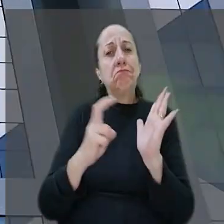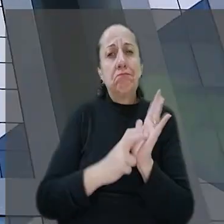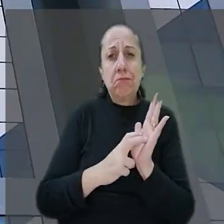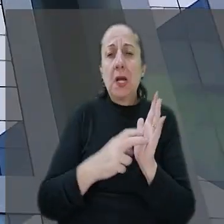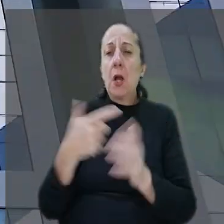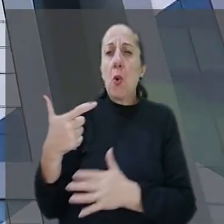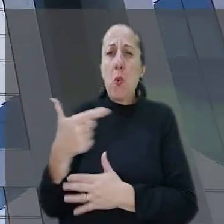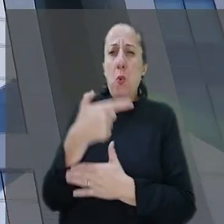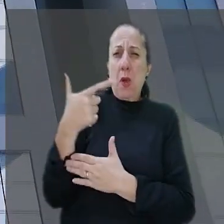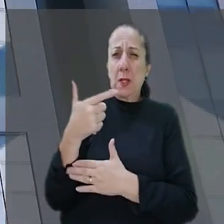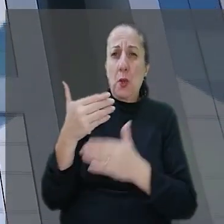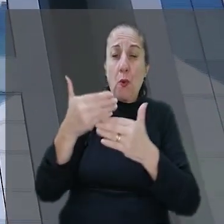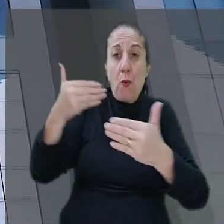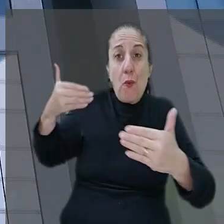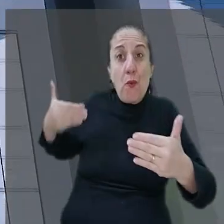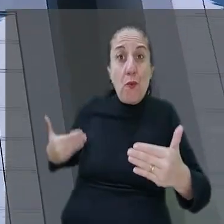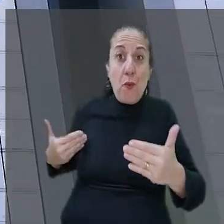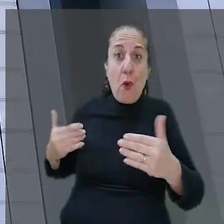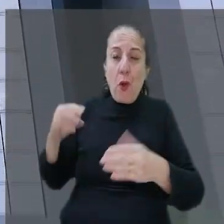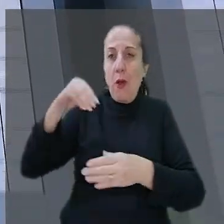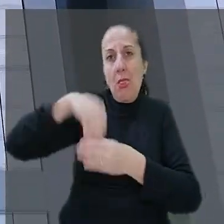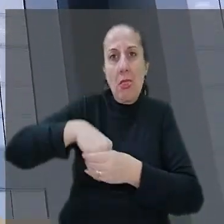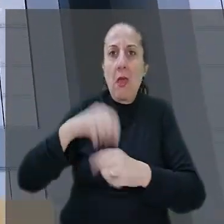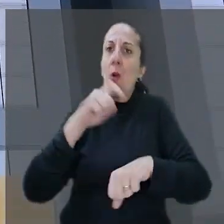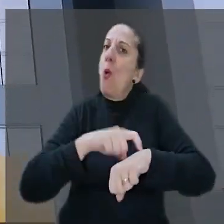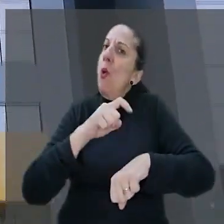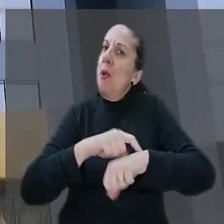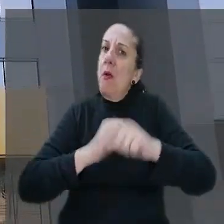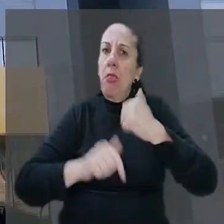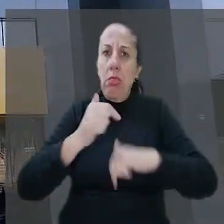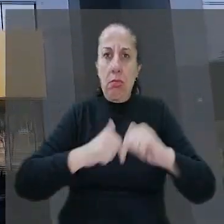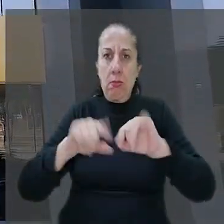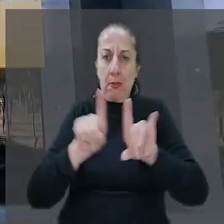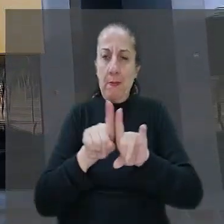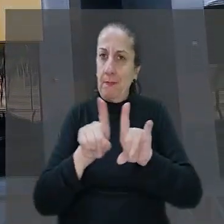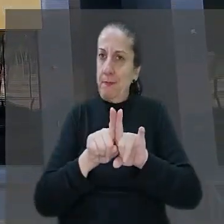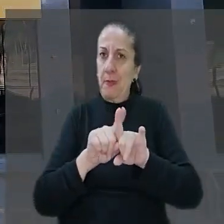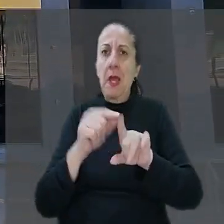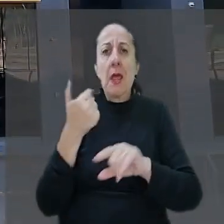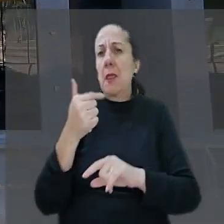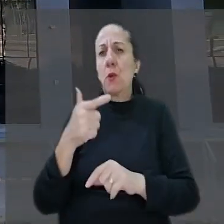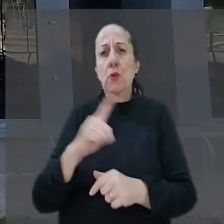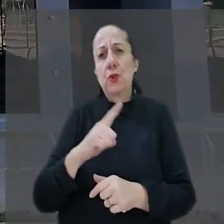assalto teve início fora do ambiente e do horário de trabalho e por isso não havia como empregador